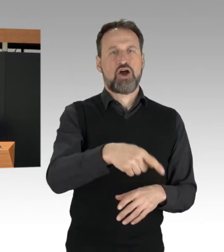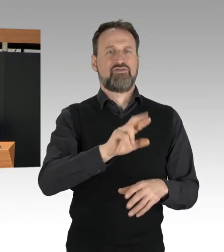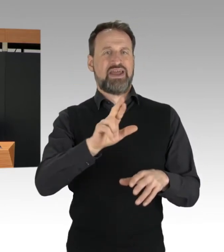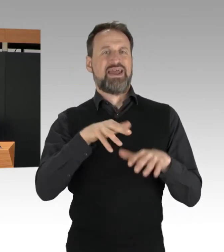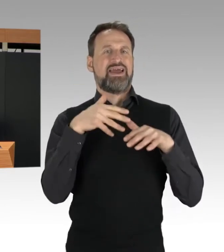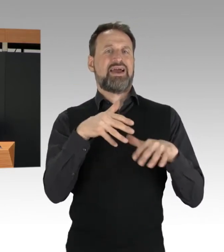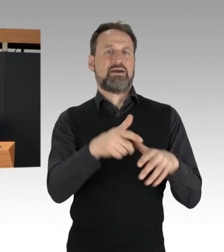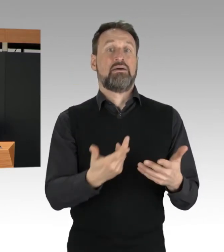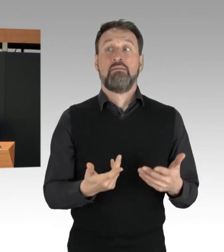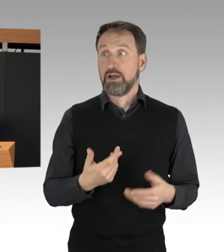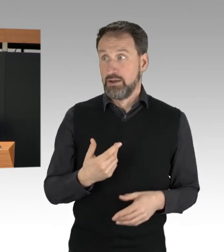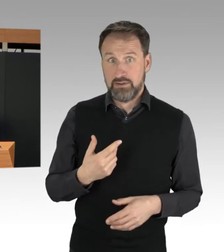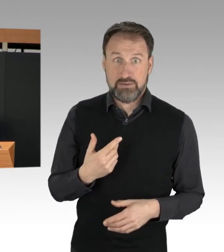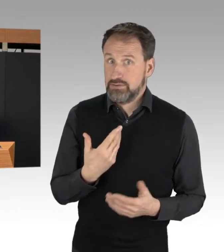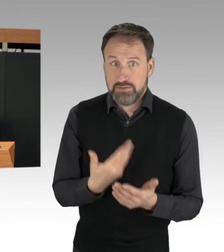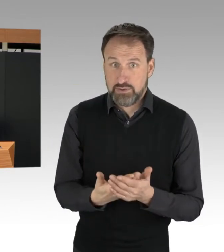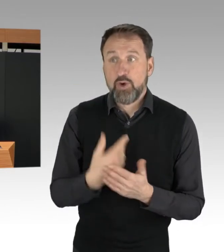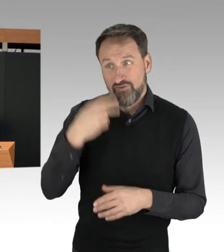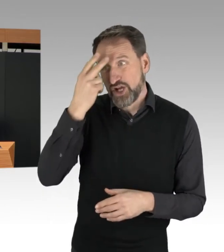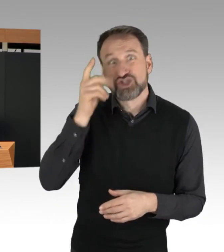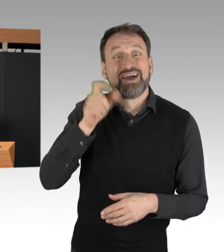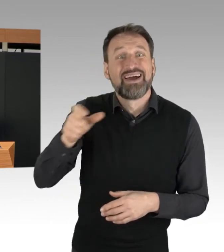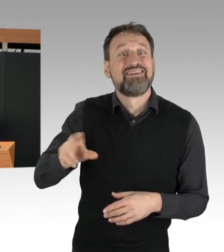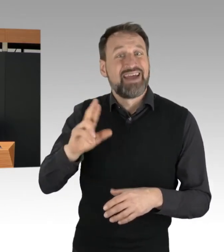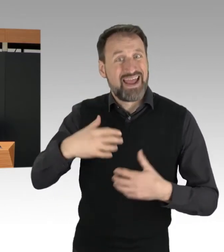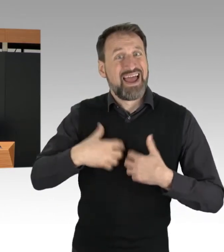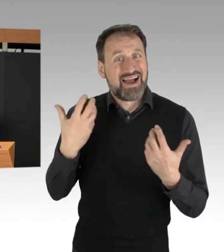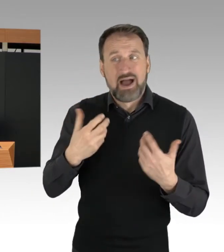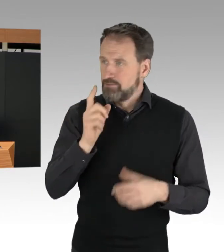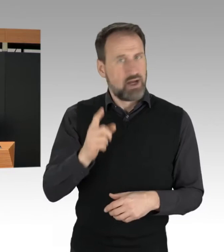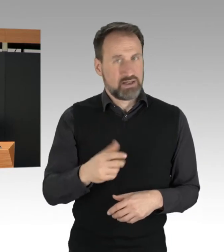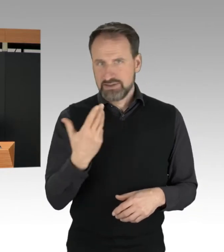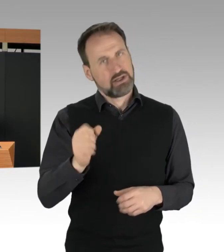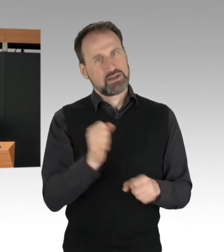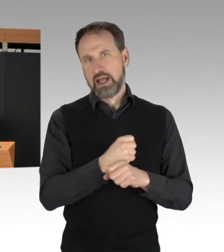Auch das ist nicht akzeptabel. Auch wenn sich die Blockierenden rechtswidrig verhalten,